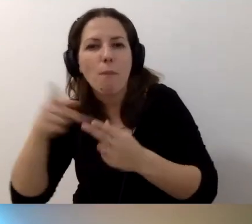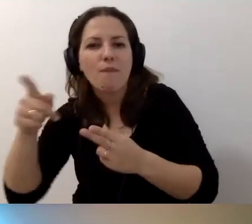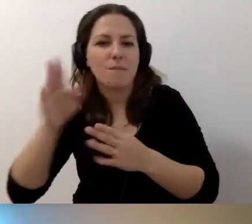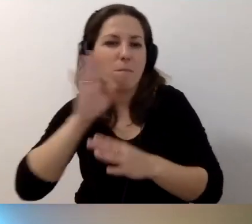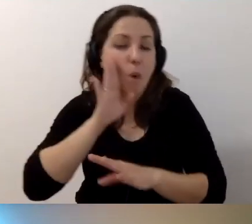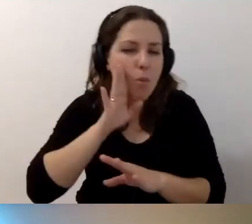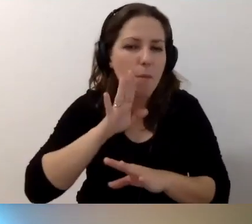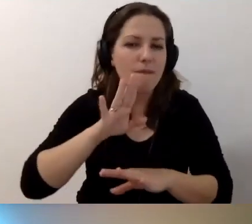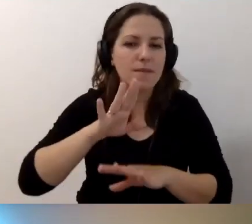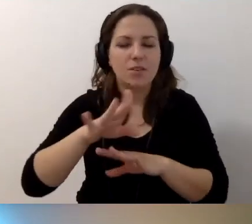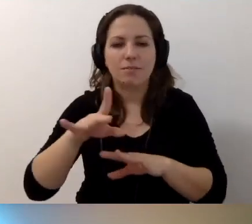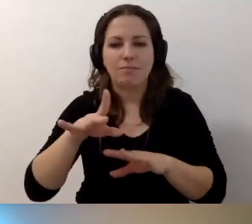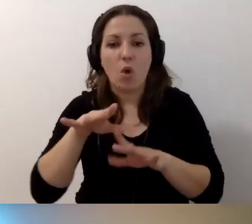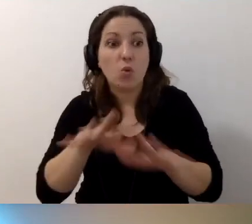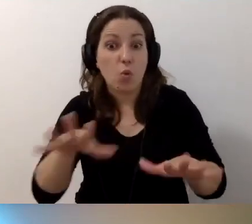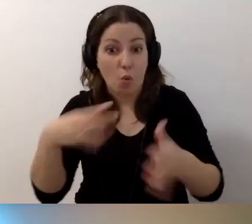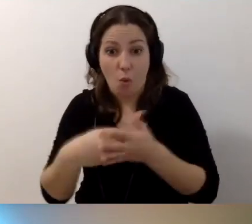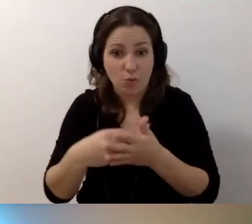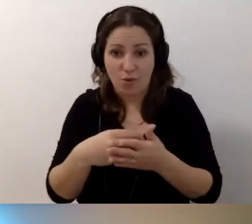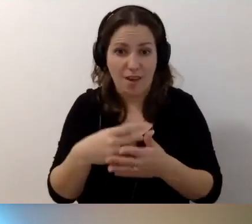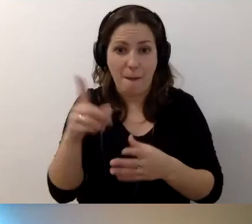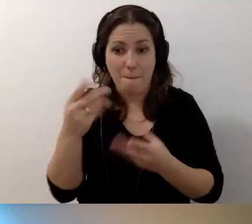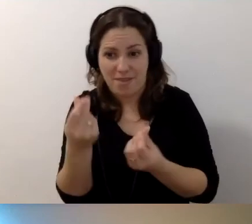To niekoniecznie dużo kosztuje, jeśli chodzi o pieniądze.